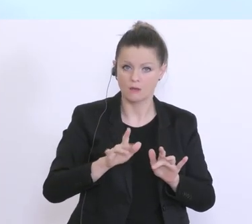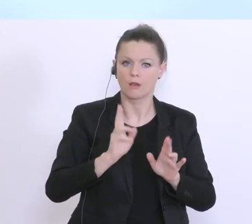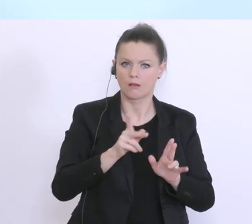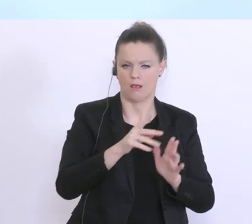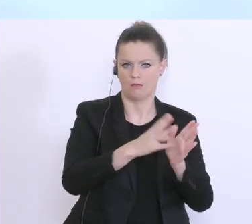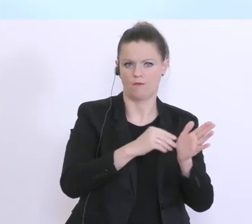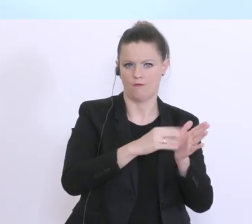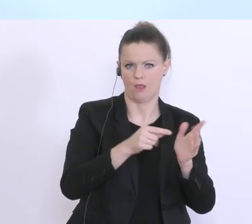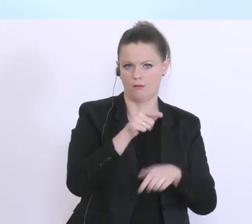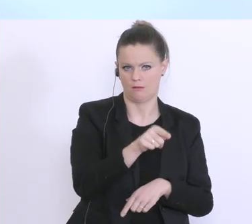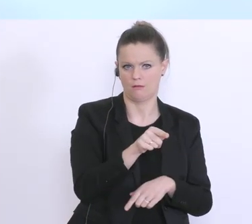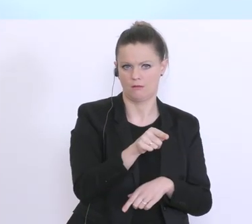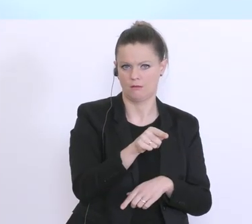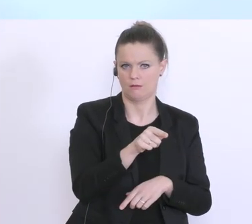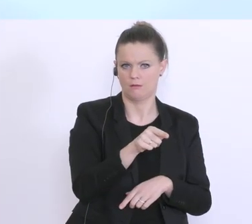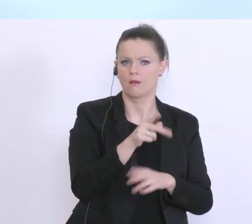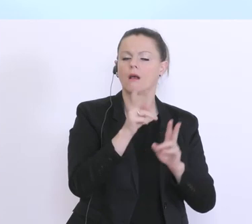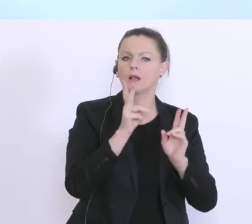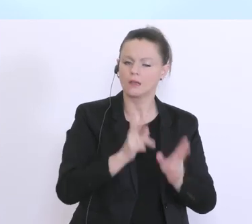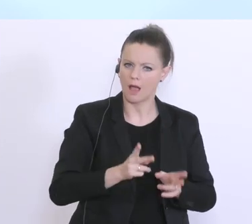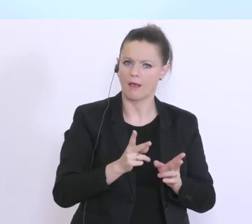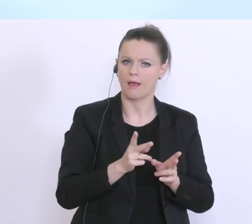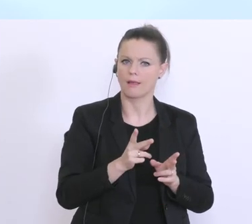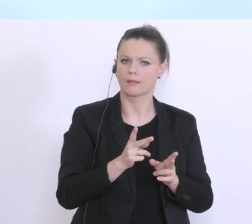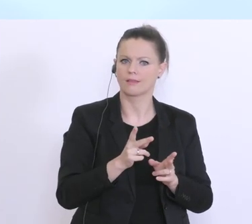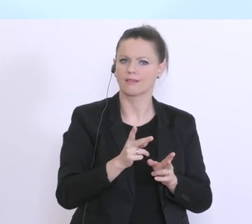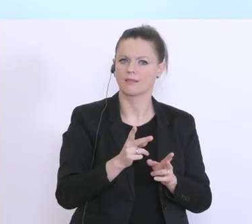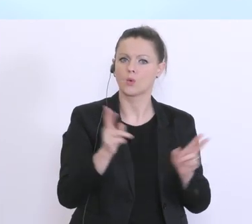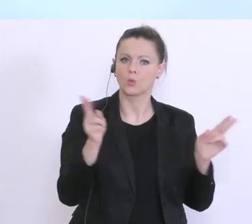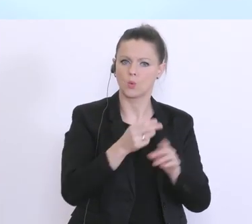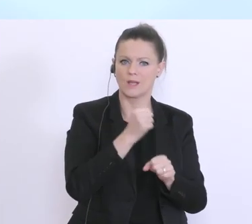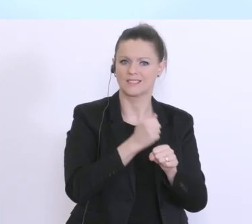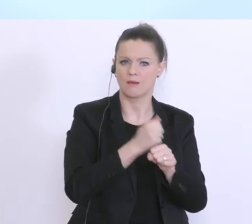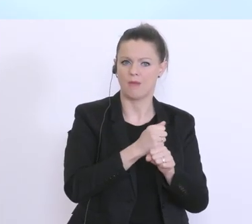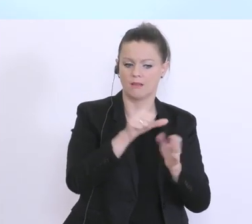werden, und um eben die Finanzierung für die Kurzarbeit auch entsprechend sicherzustellen.